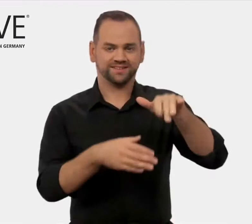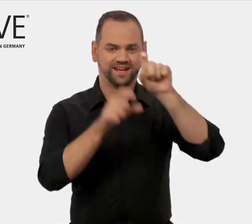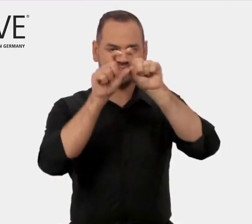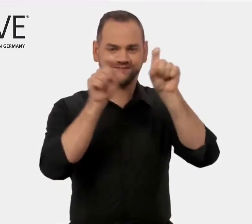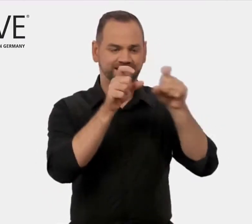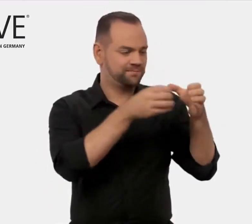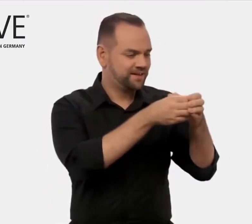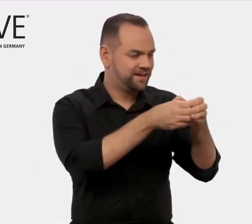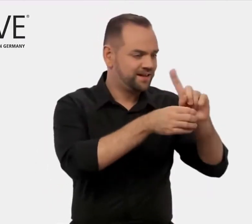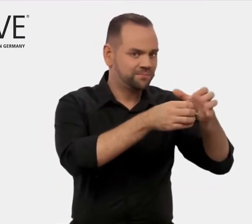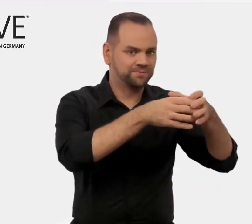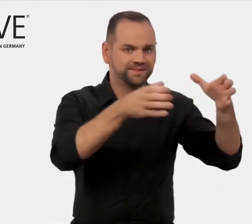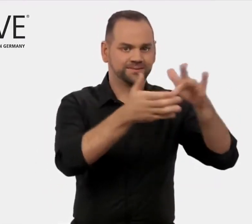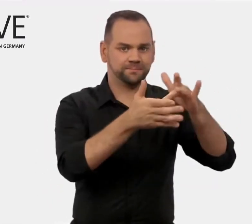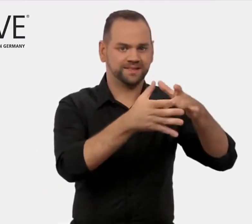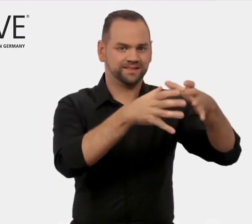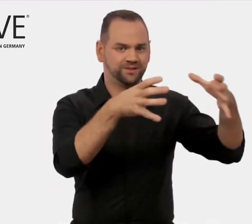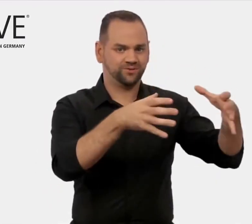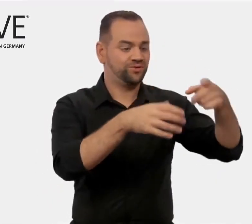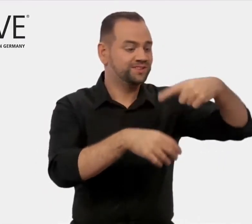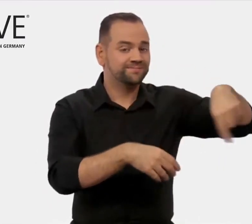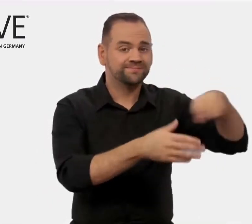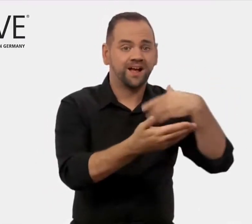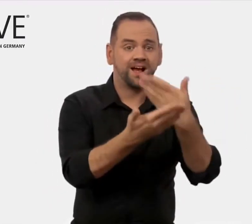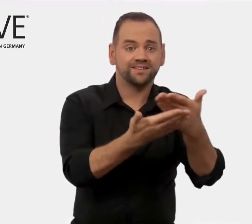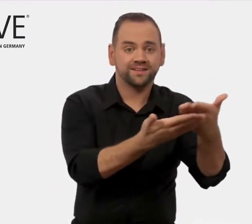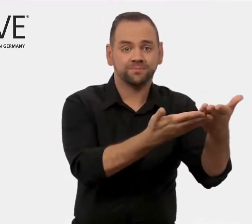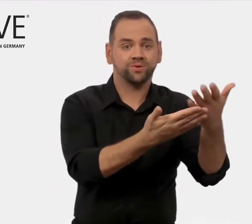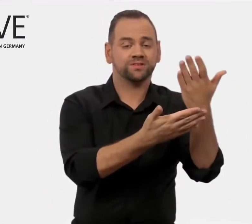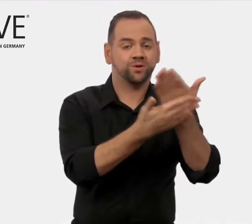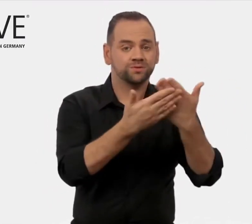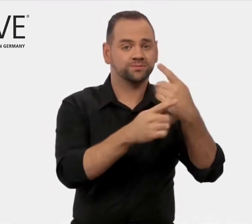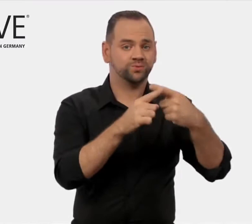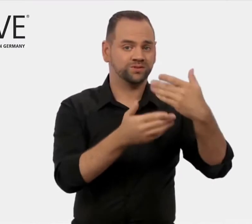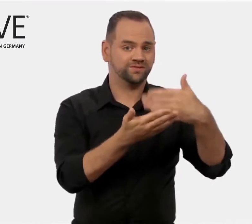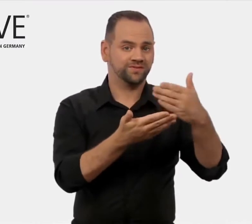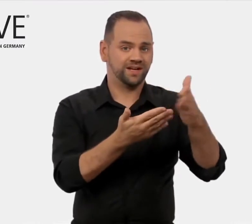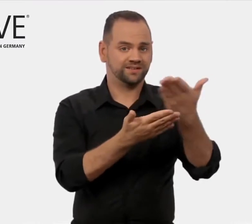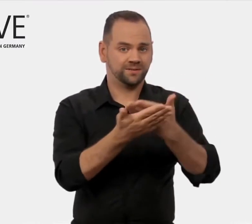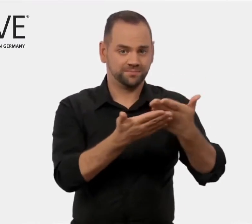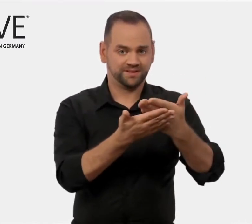kleine und mittelständische Unternehmen im Aus- und Weiterbildungs-Sektor.